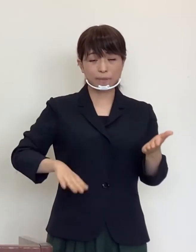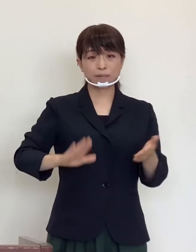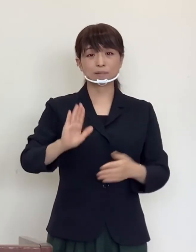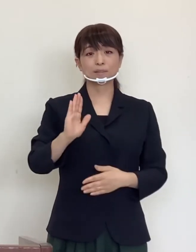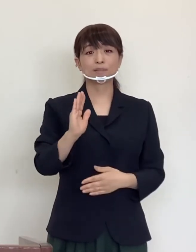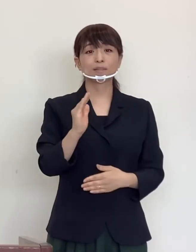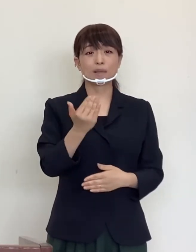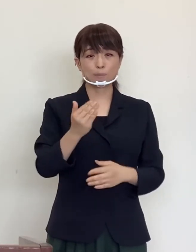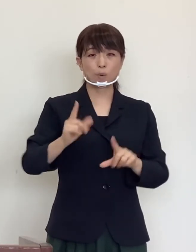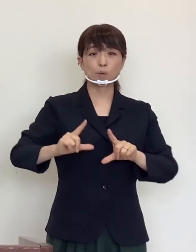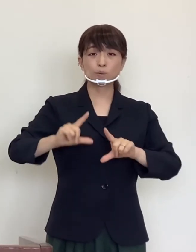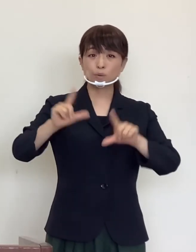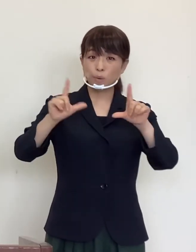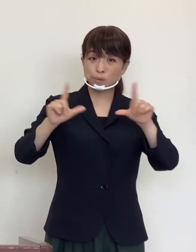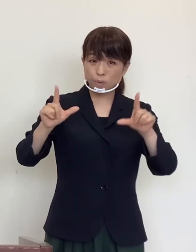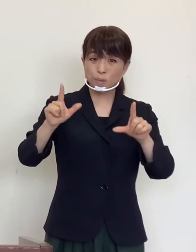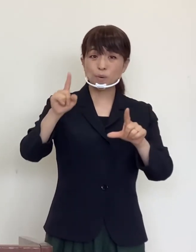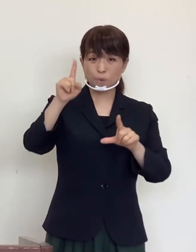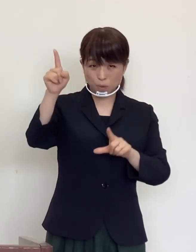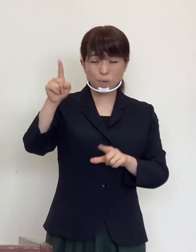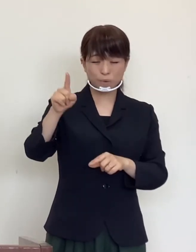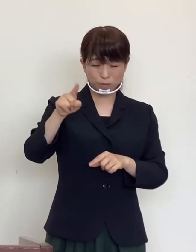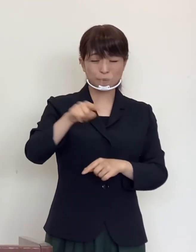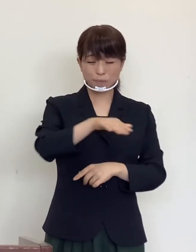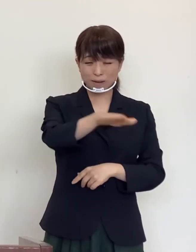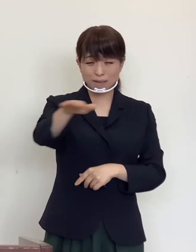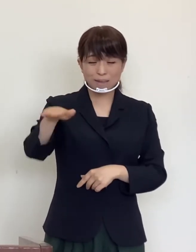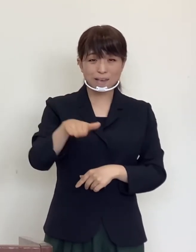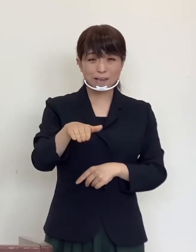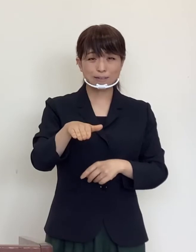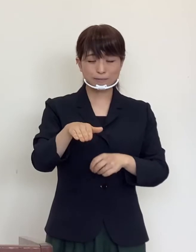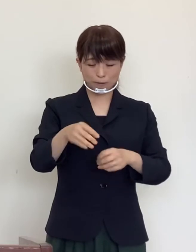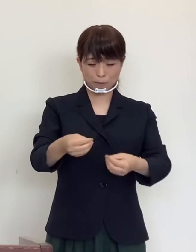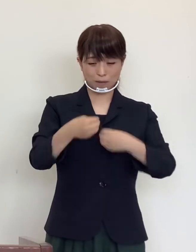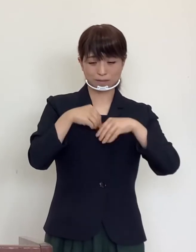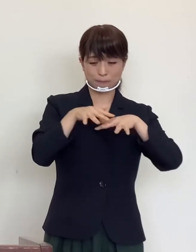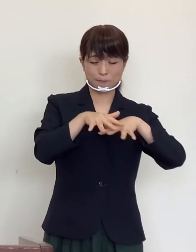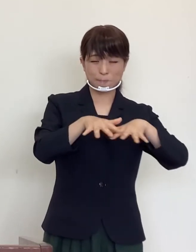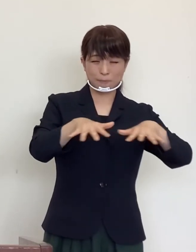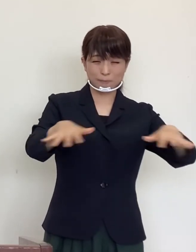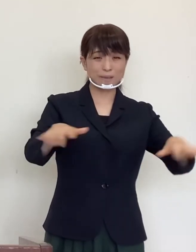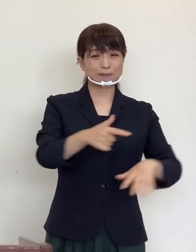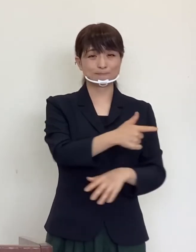東京はじめ首都圏での感染拡大の勢いは まだまだ止まっておりません